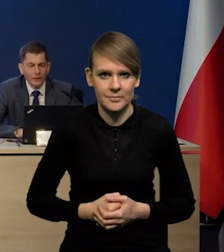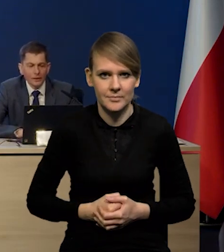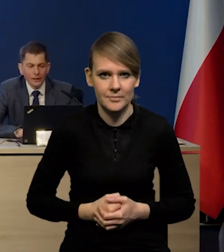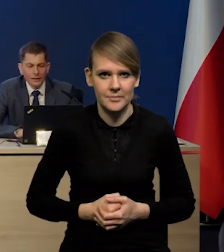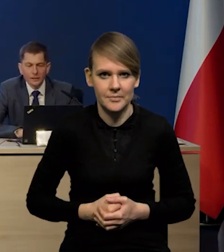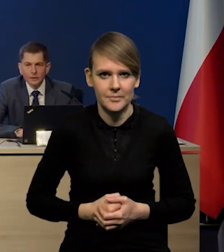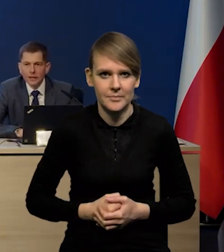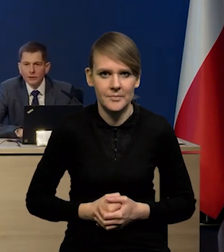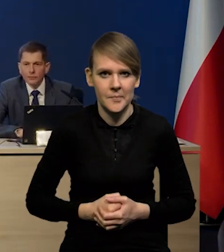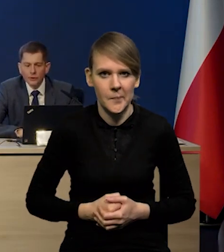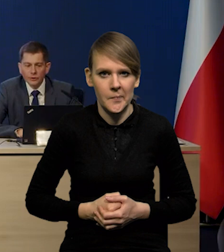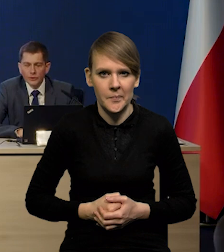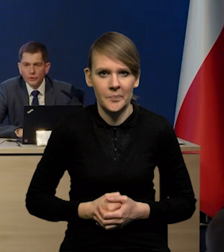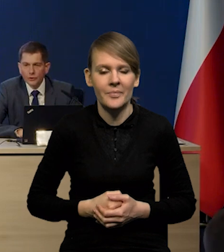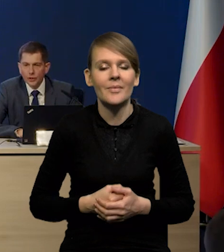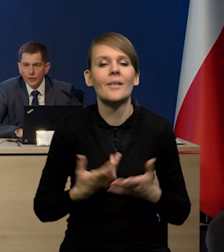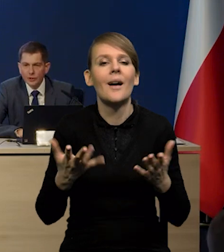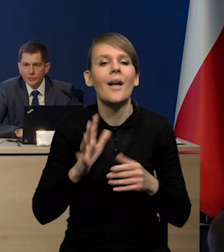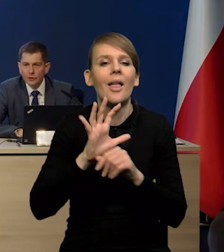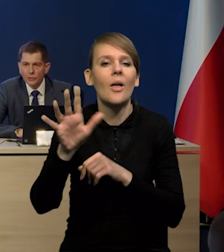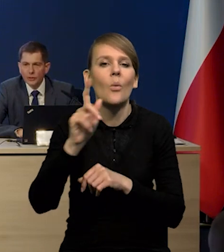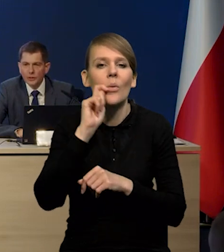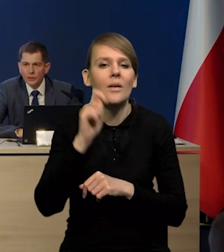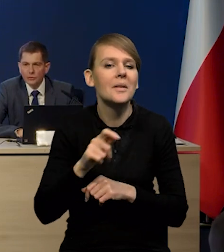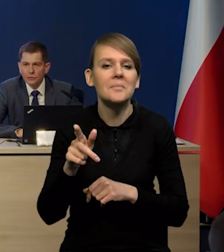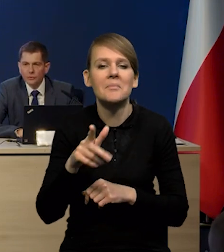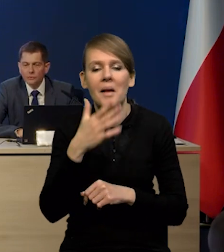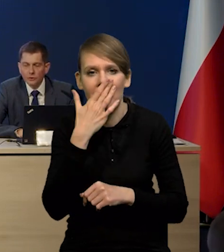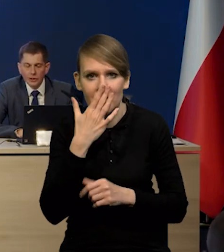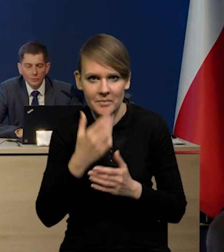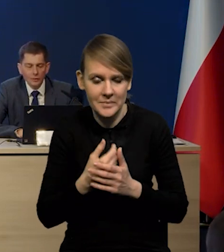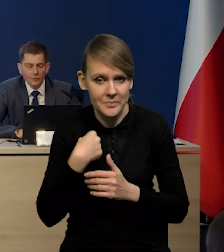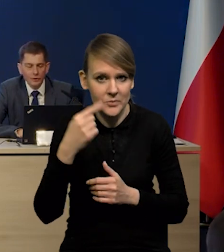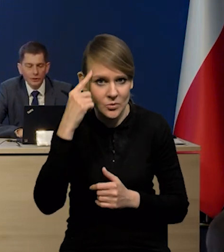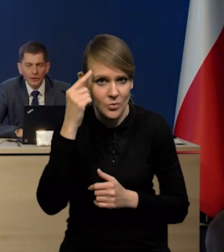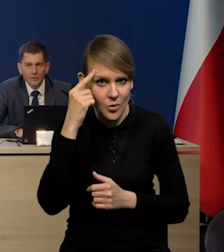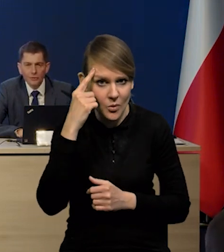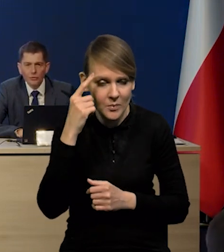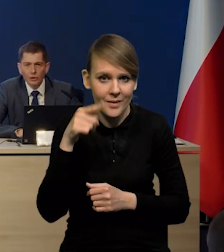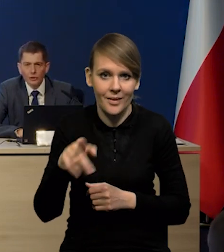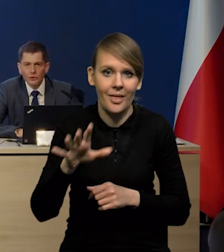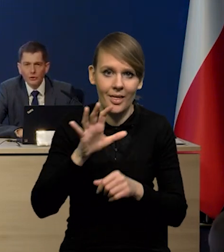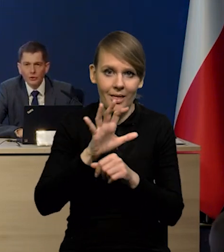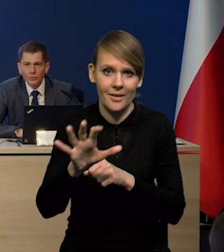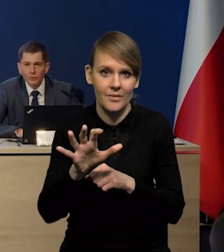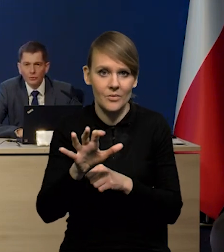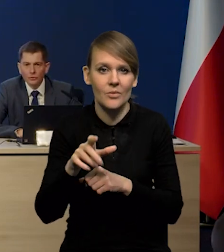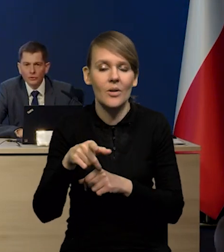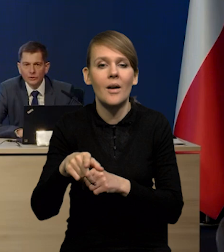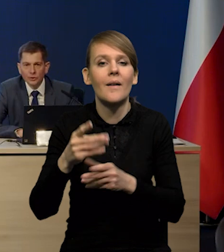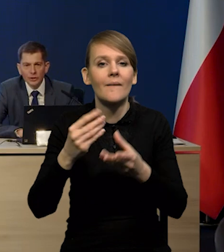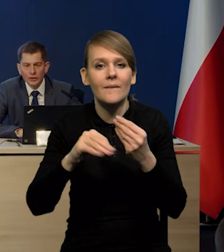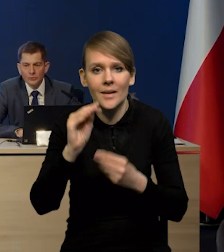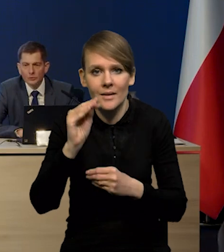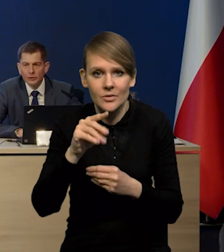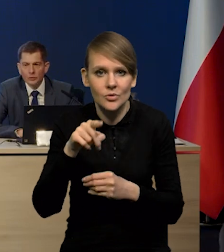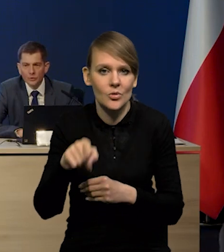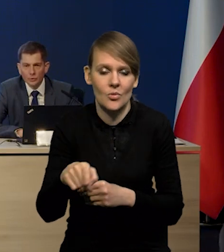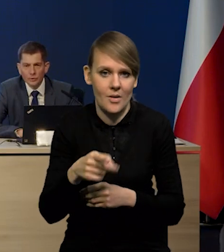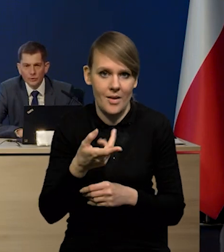Teraz jak to wygląda, jeśli chodzi o nasz eksport na Ukrainę, to jeszcze raz przypomnę, że tak naprawdę duża część tego eksportu to nie jest liczona jako eksport tylko jako konsumpcja.